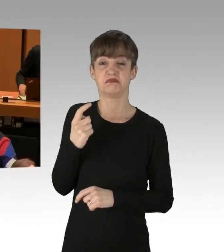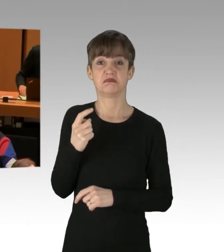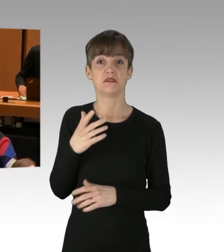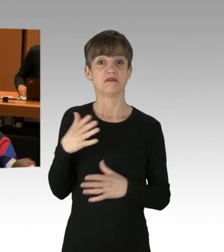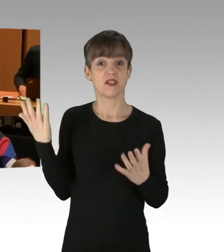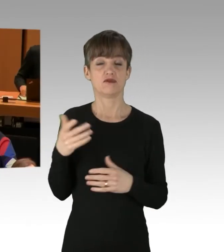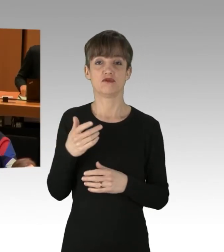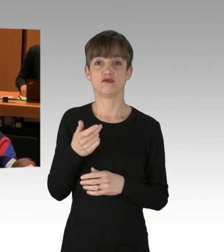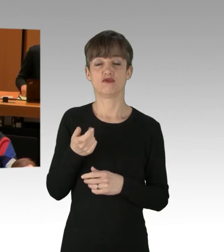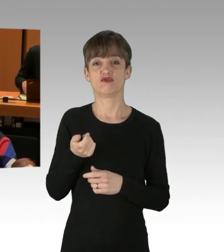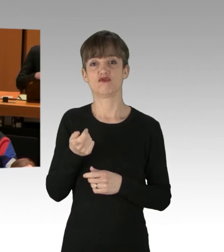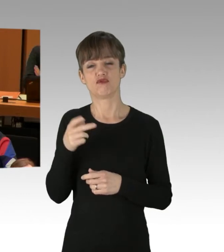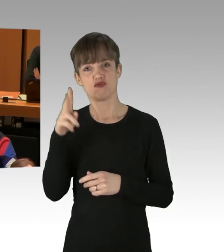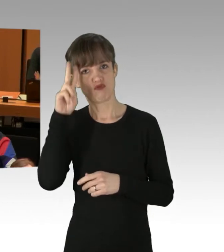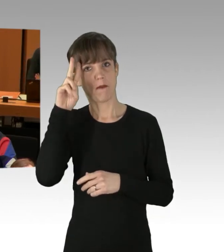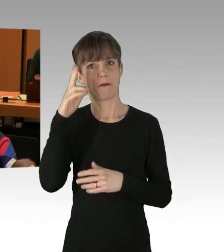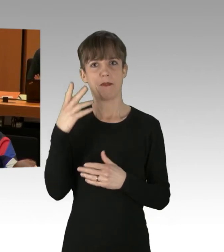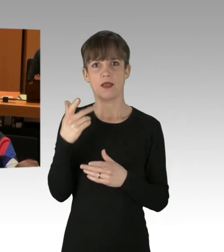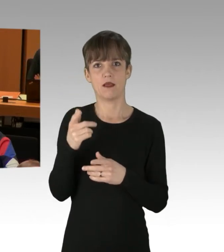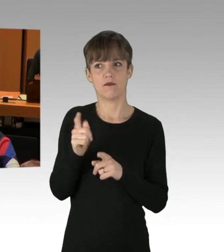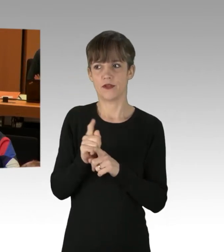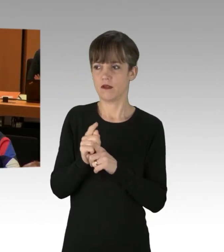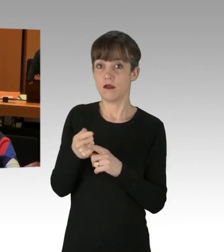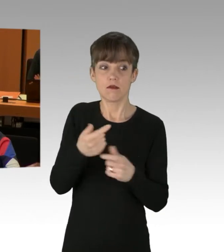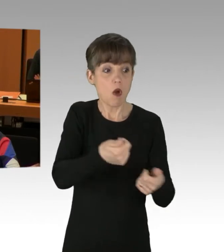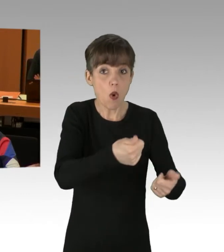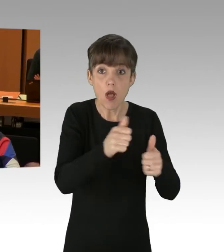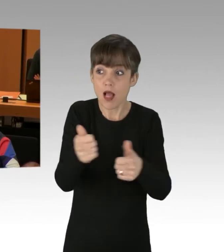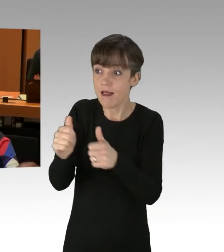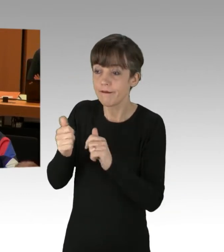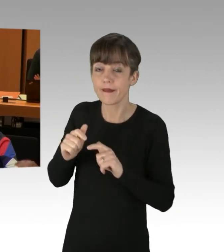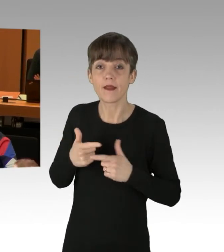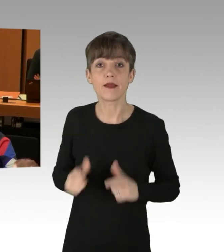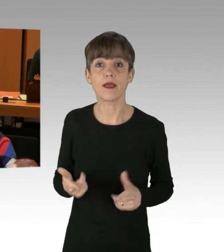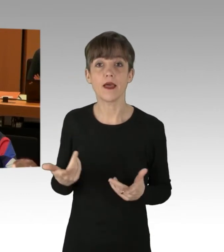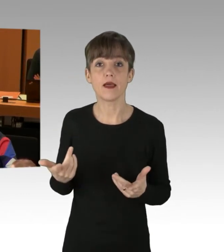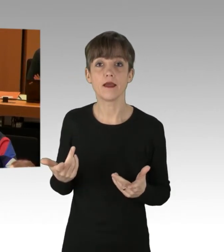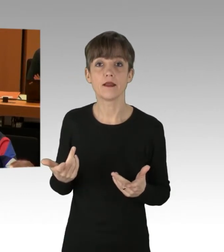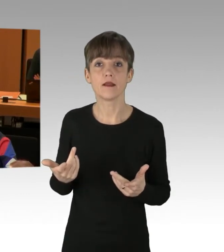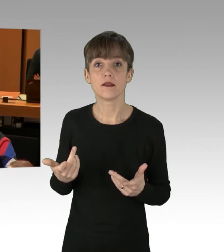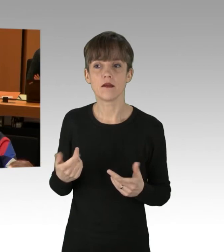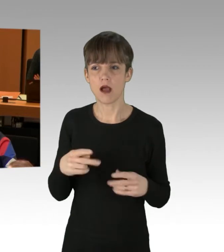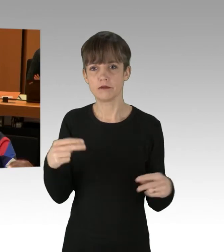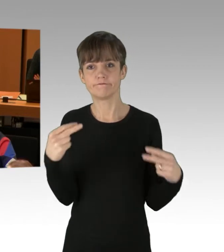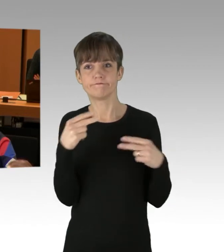Kein Mensch hat mir geholfen, alle haben zugesehen. Sehen Sie das nicht als das viel größere Problem in unserer Gesellschaft